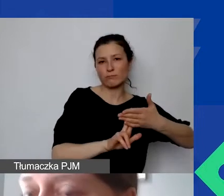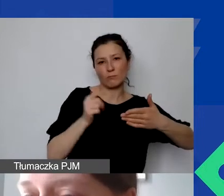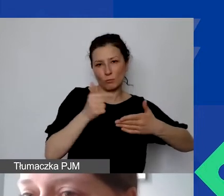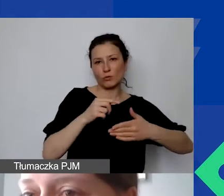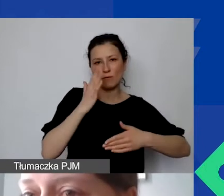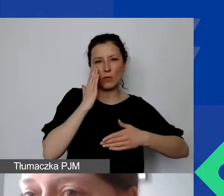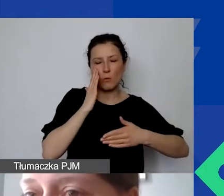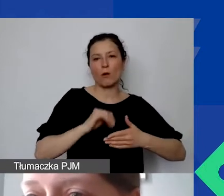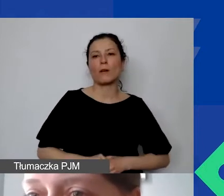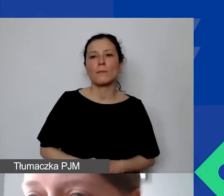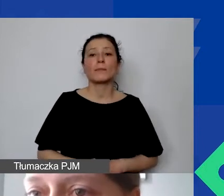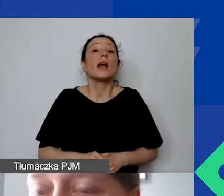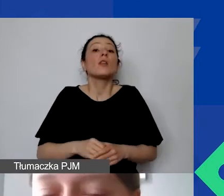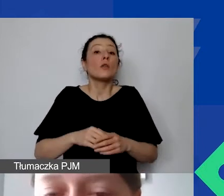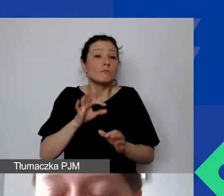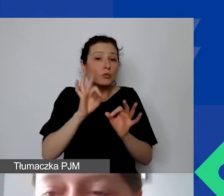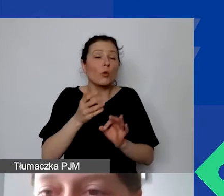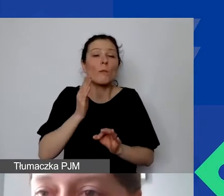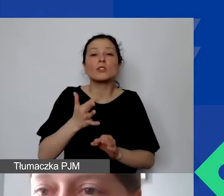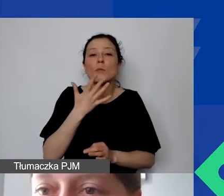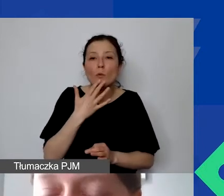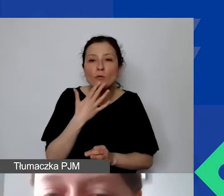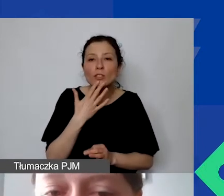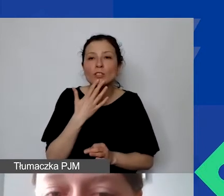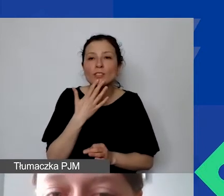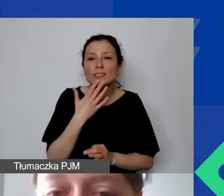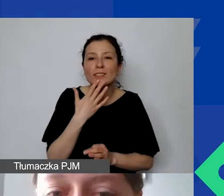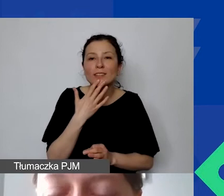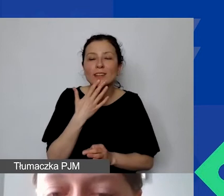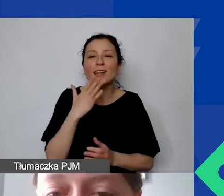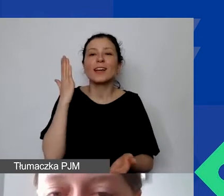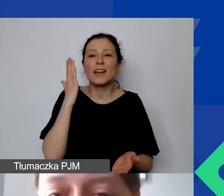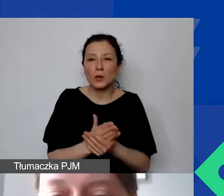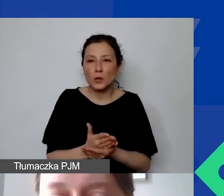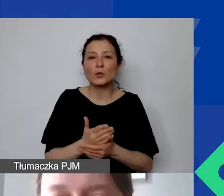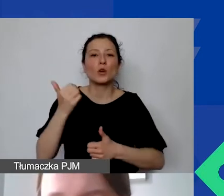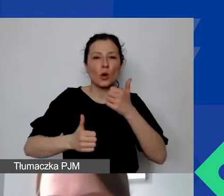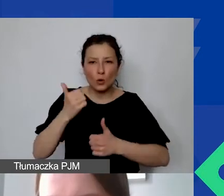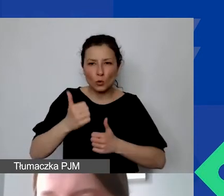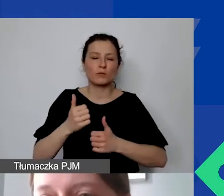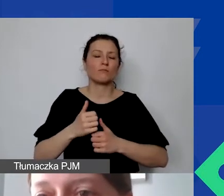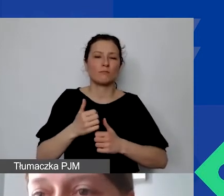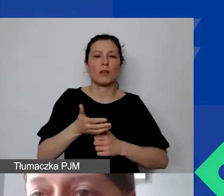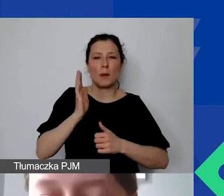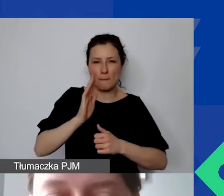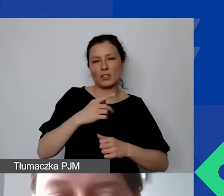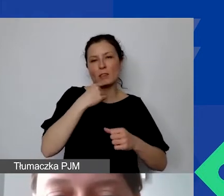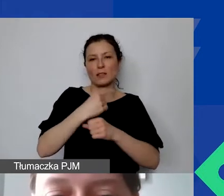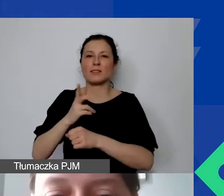w której się spotkamy ponownie po rozstrzygnięciu konkursu, kiedy, mam nadzieję, będziemy się widzieli